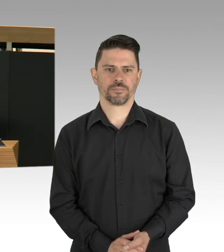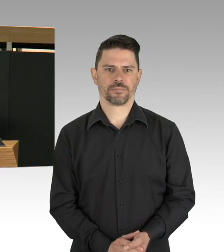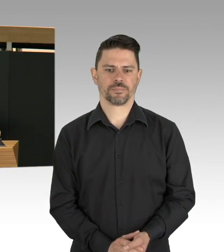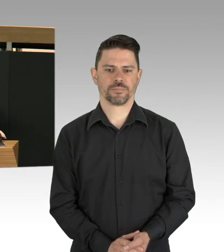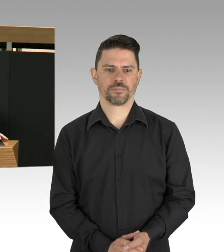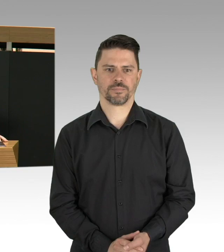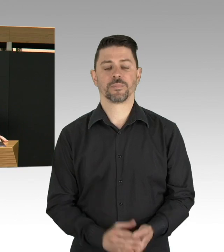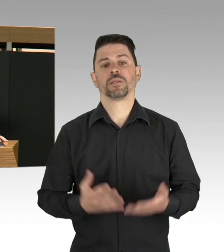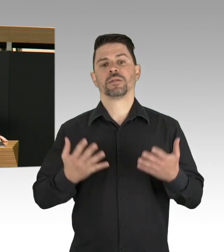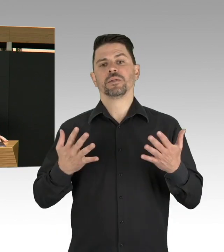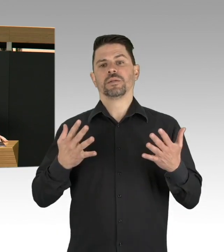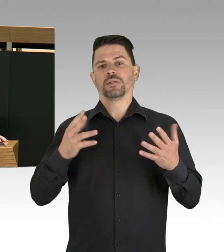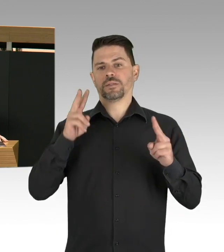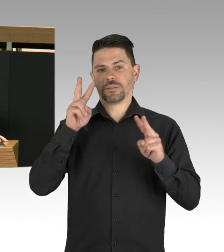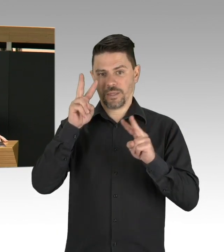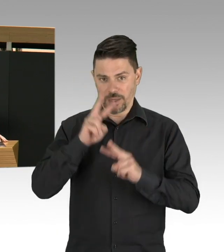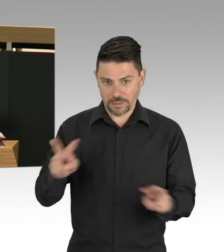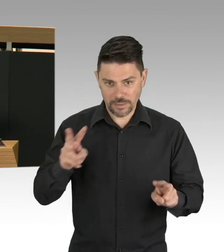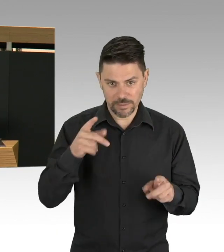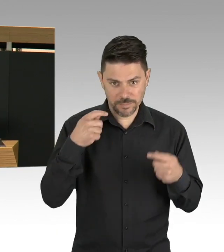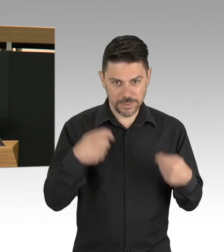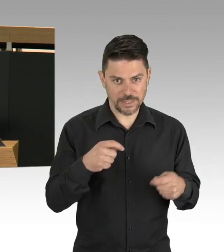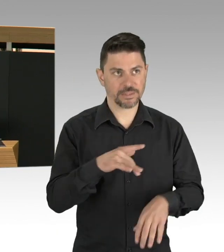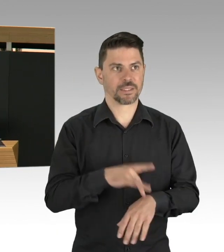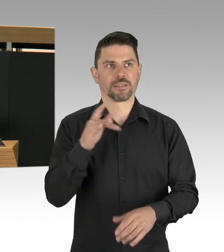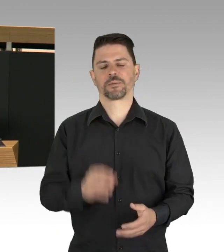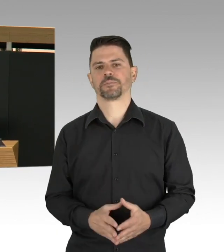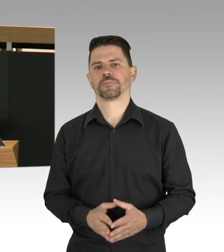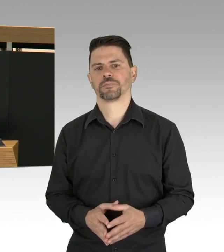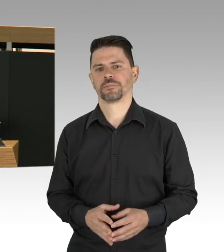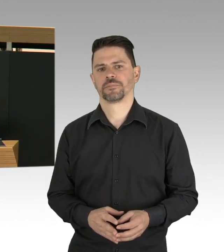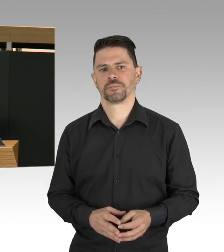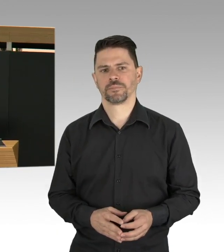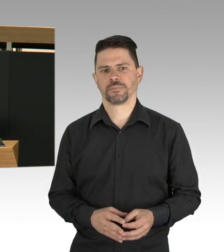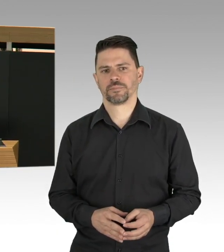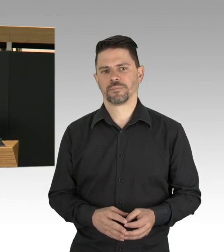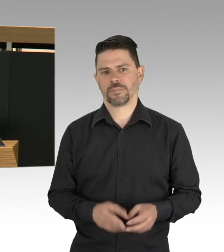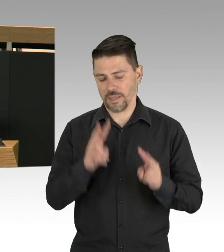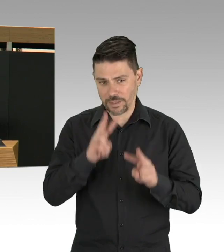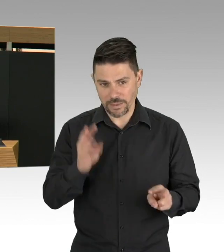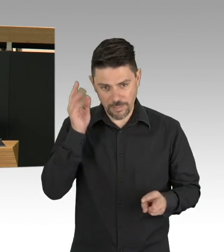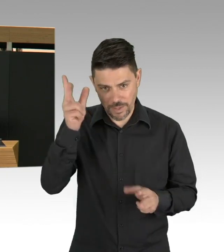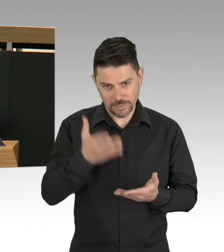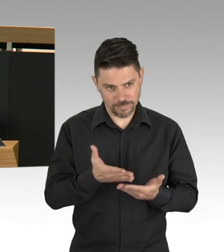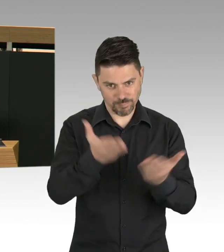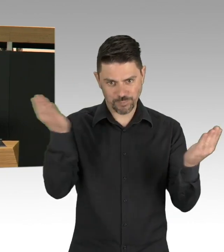Eine Pandemie, das ist die Situation, in der wir uns befinden und wir alle haben so etwas bisher noch nicht erlebt.